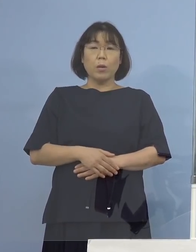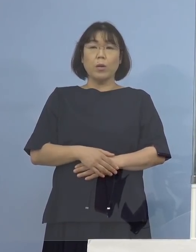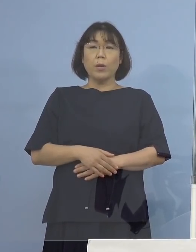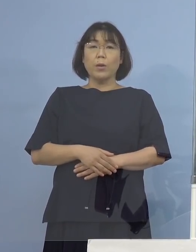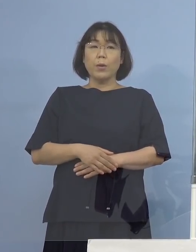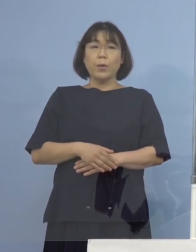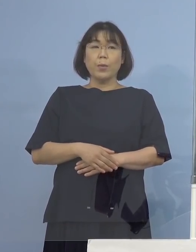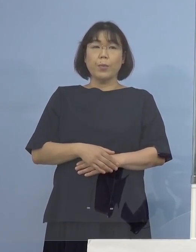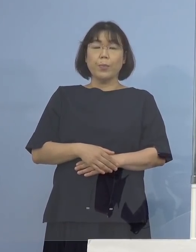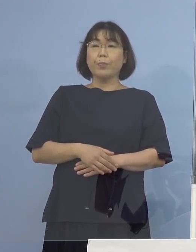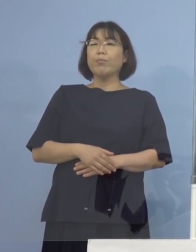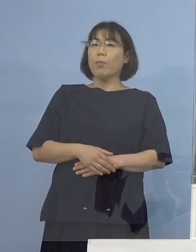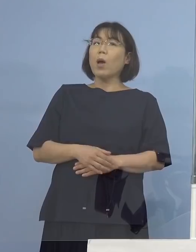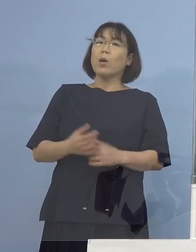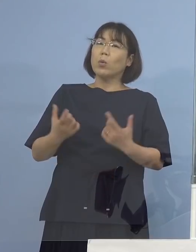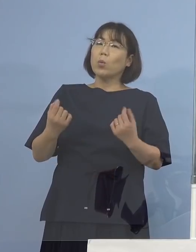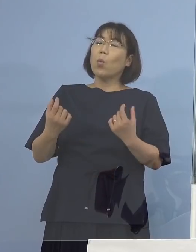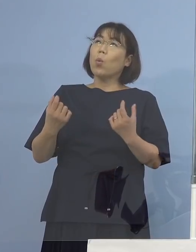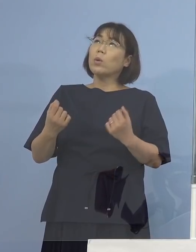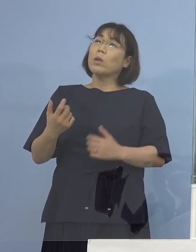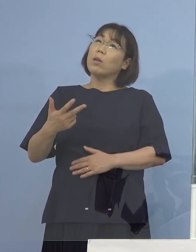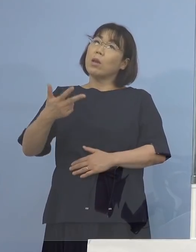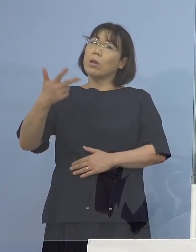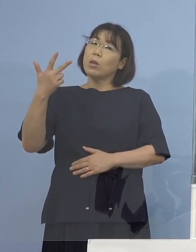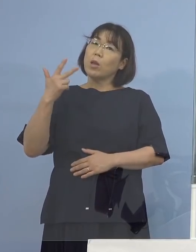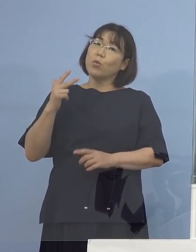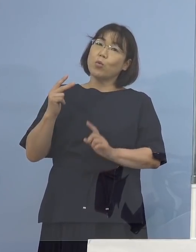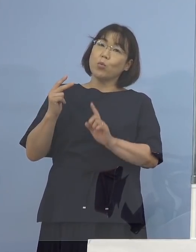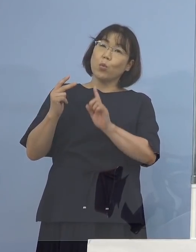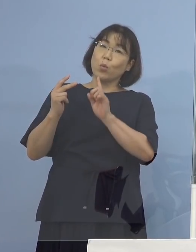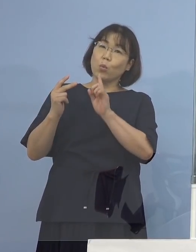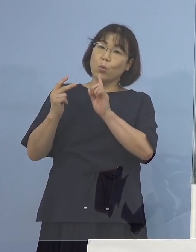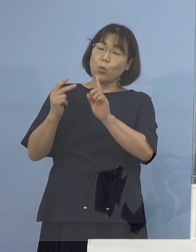（知事） そうですね、先週というか